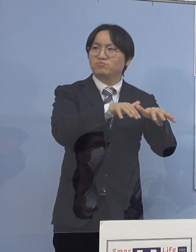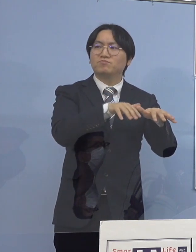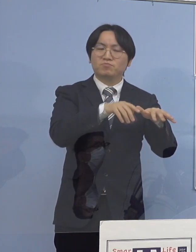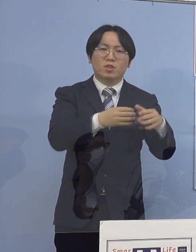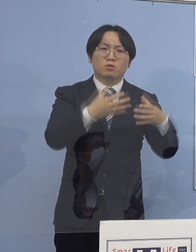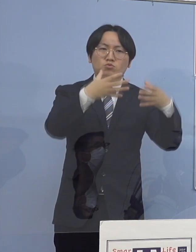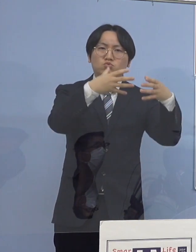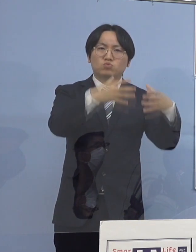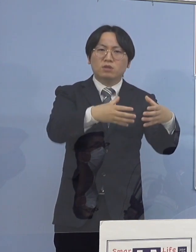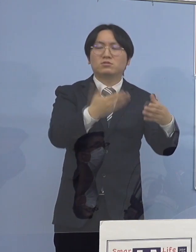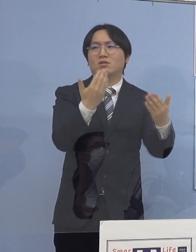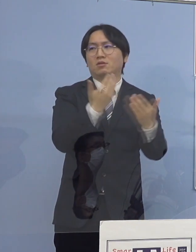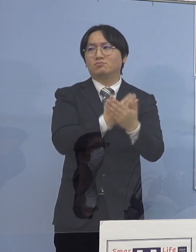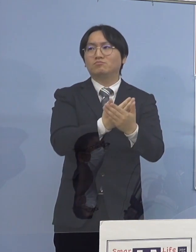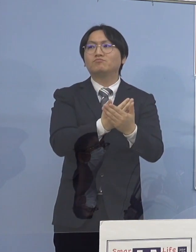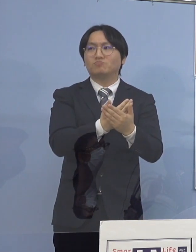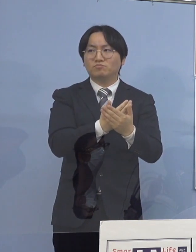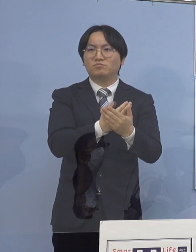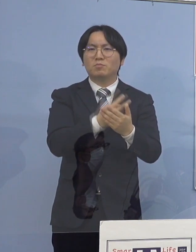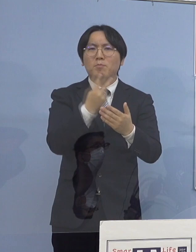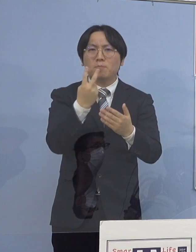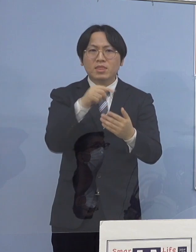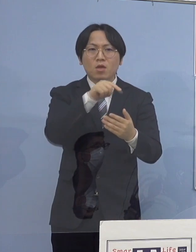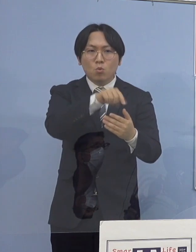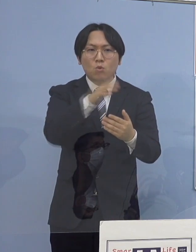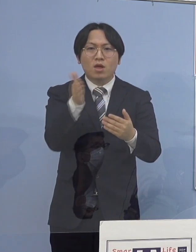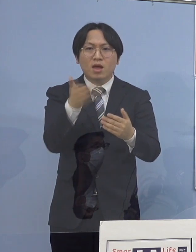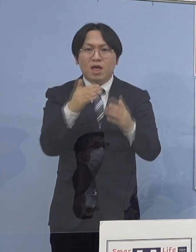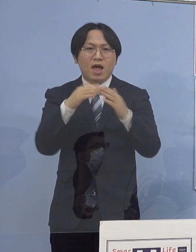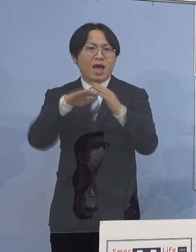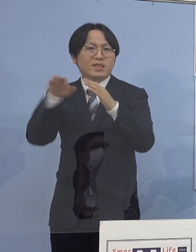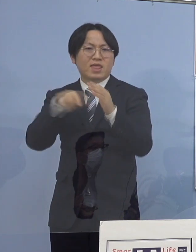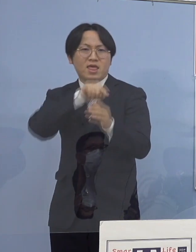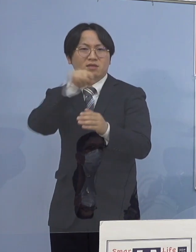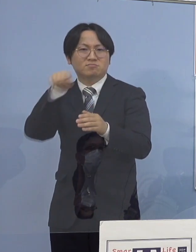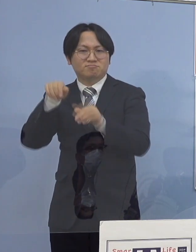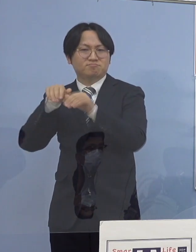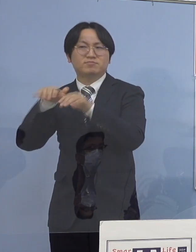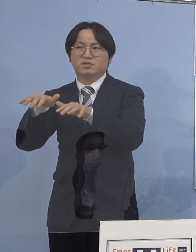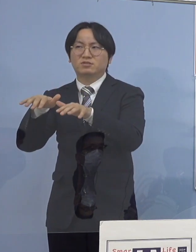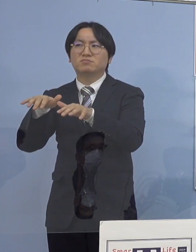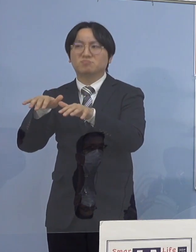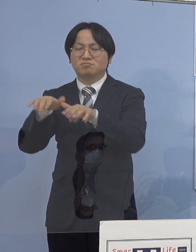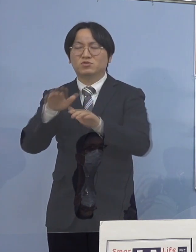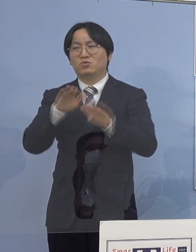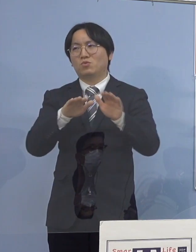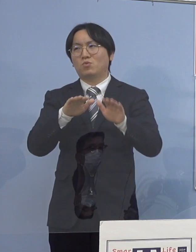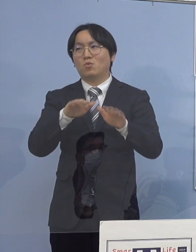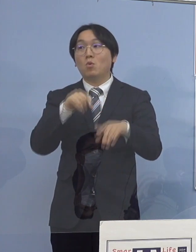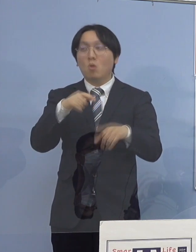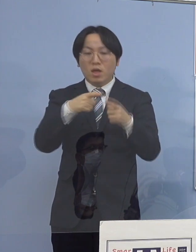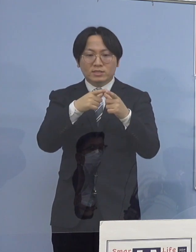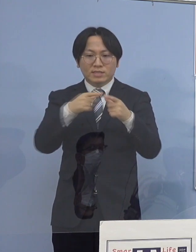また、それが家庭内に持ち込まれると これはでも、全国的な傾向なんですね